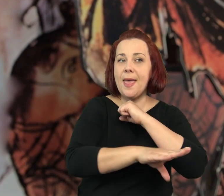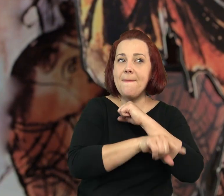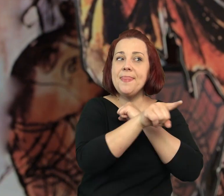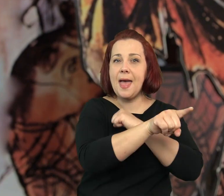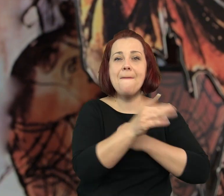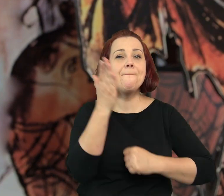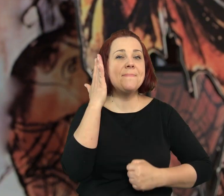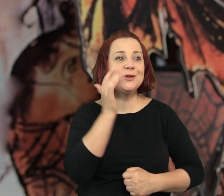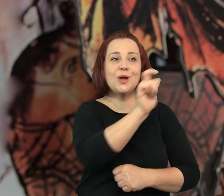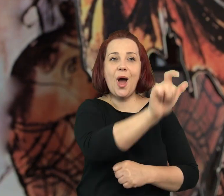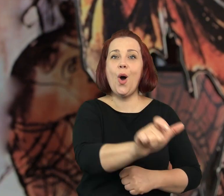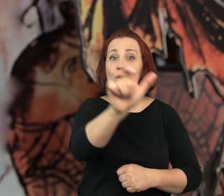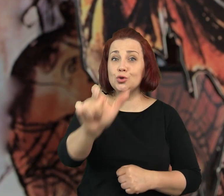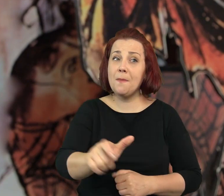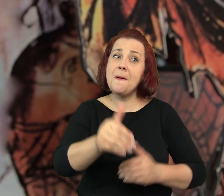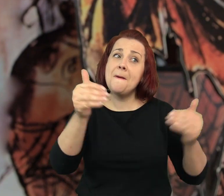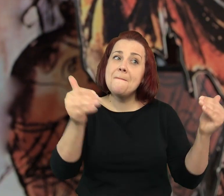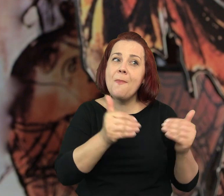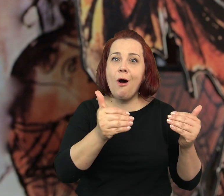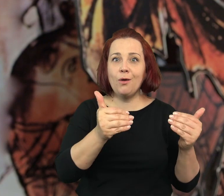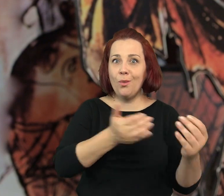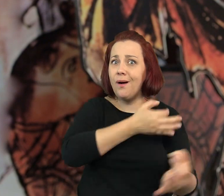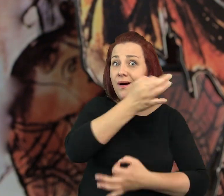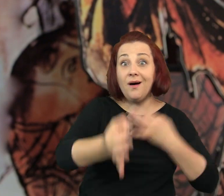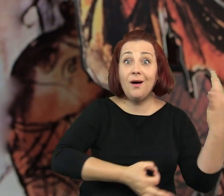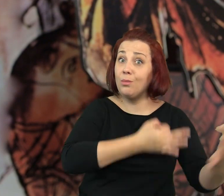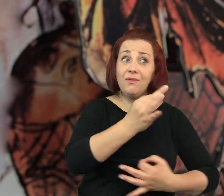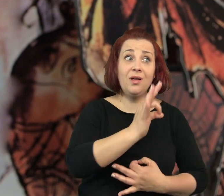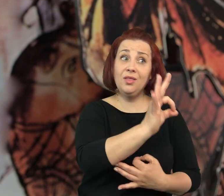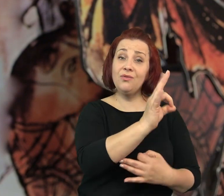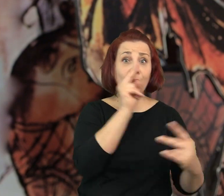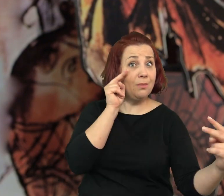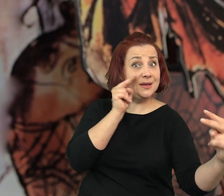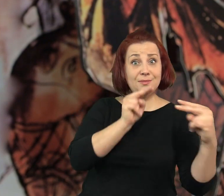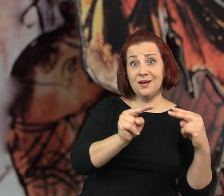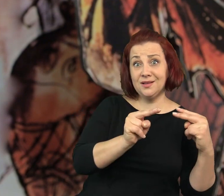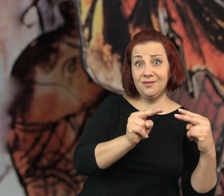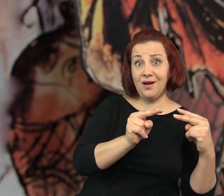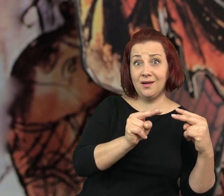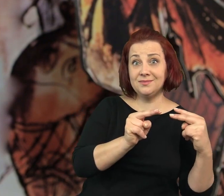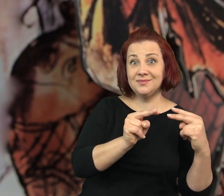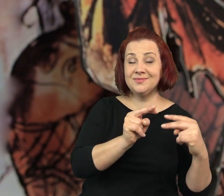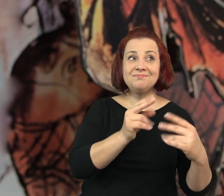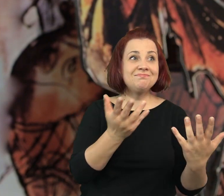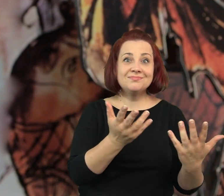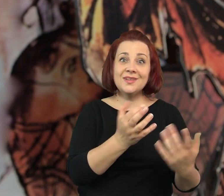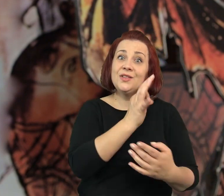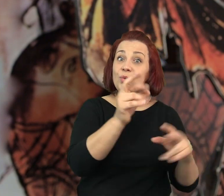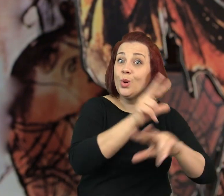Na Dębnikach mieszkają ludzie, którzy opowiedzieli by je wam od swojej strony.